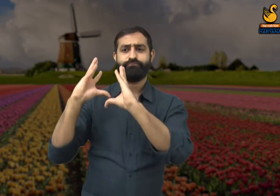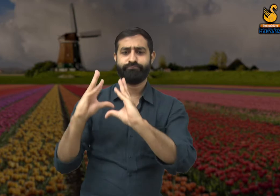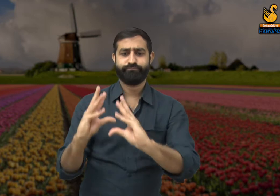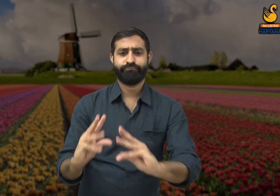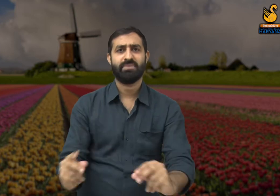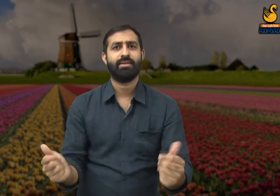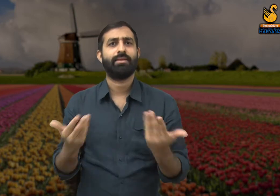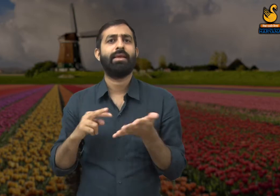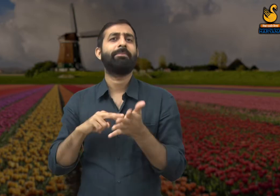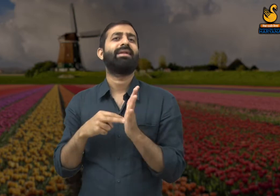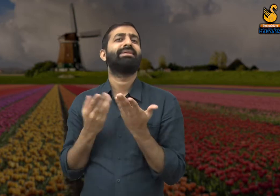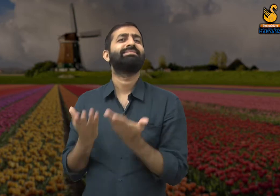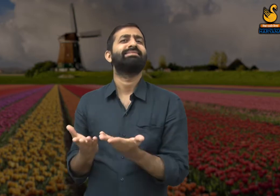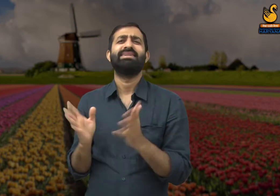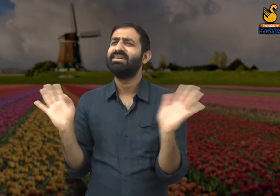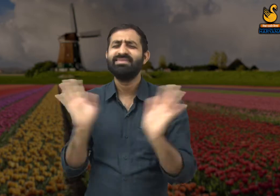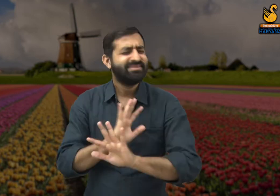यानी आज लोगों में मनुष्यता खत्म हो गई है.